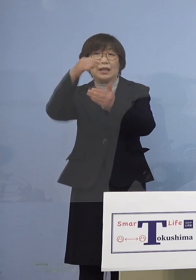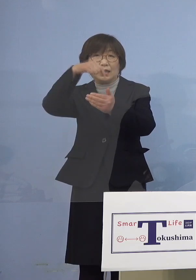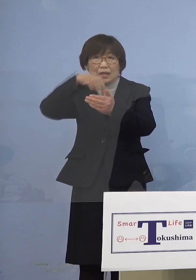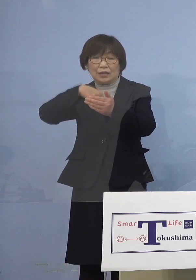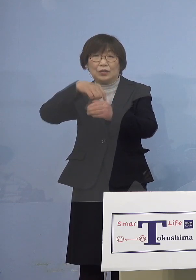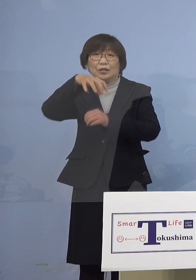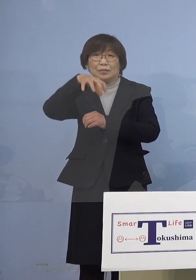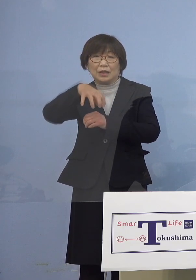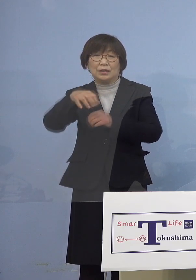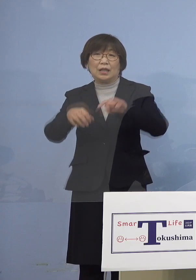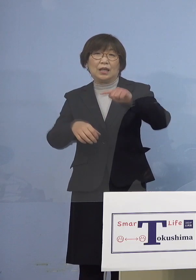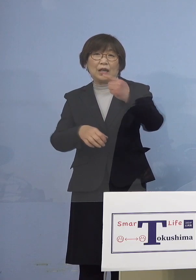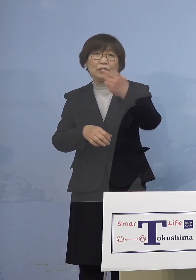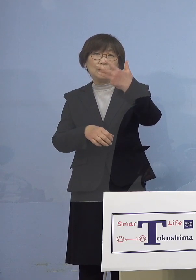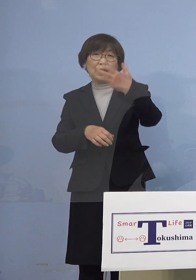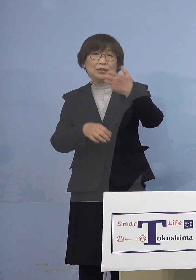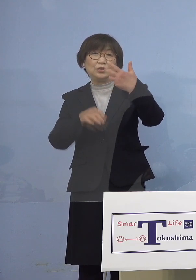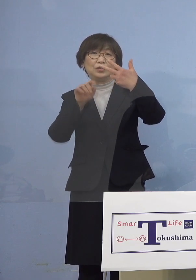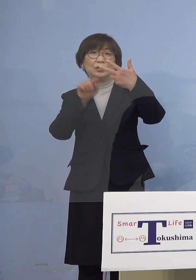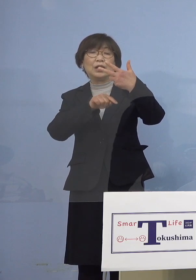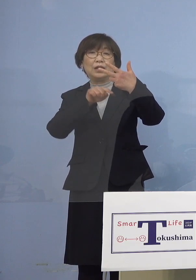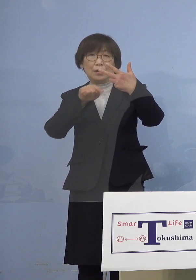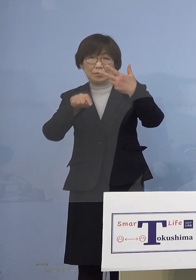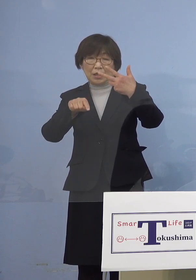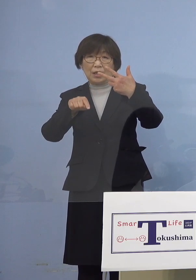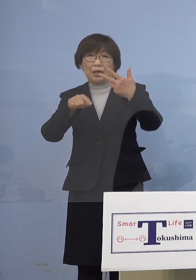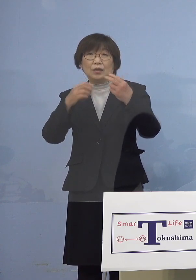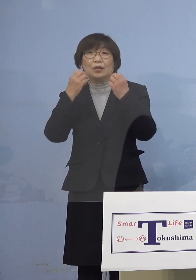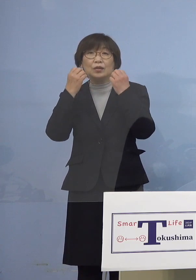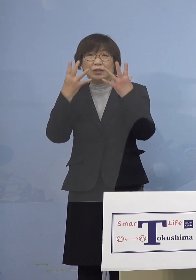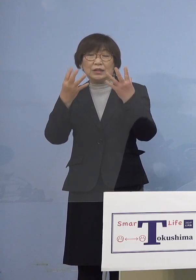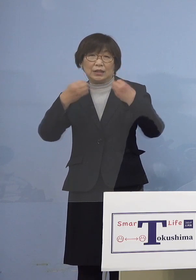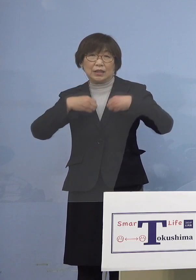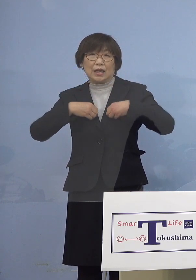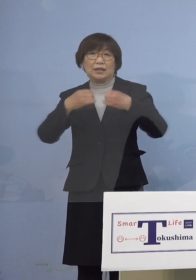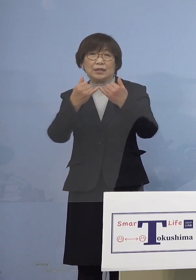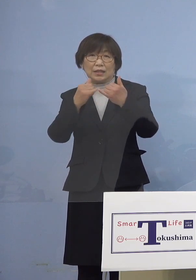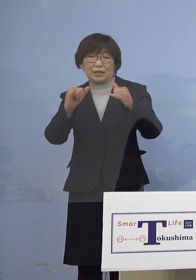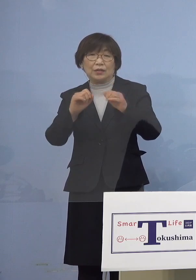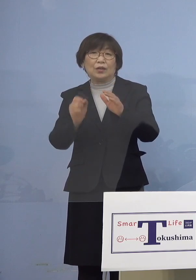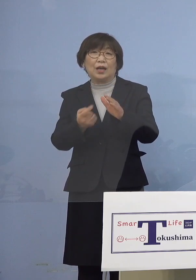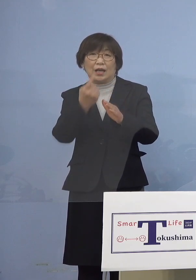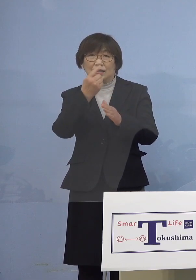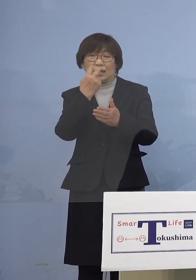187名の新規感染者の発生が 確認されました